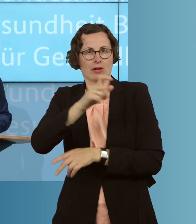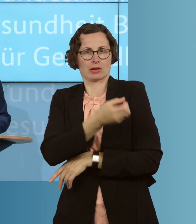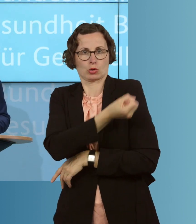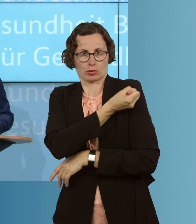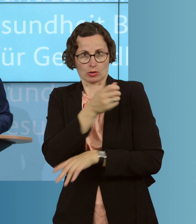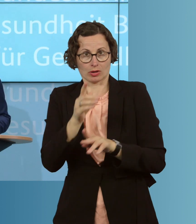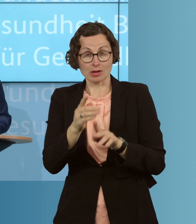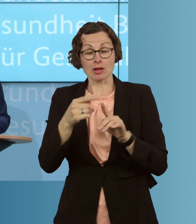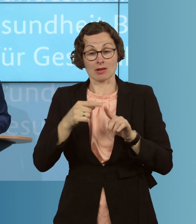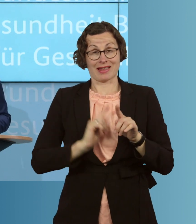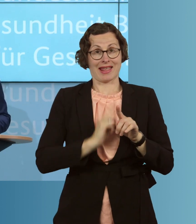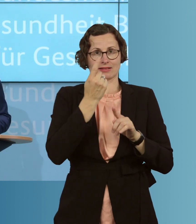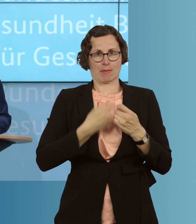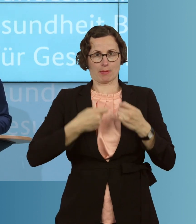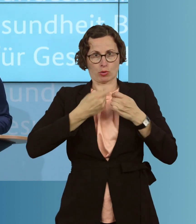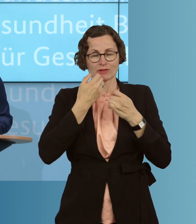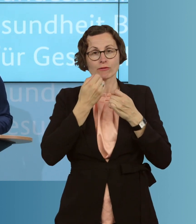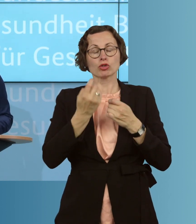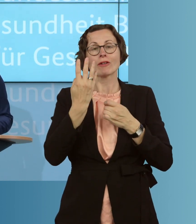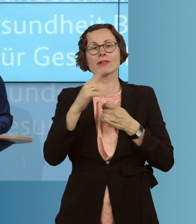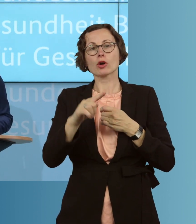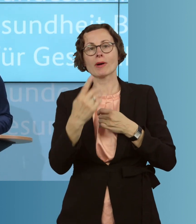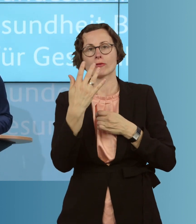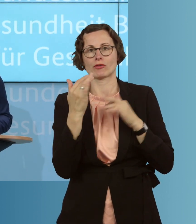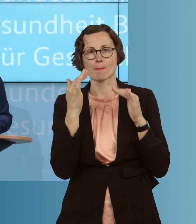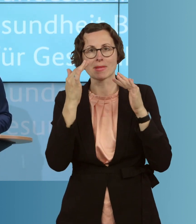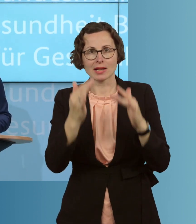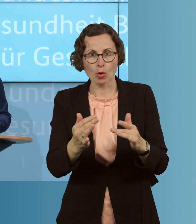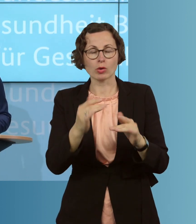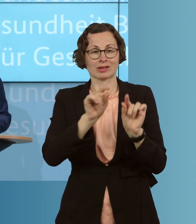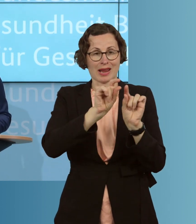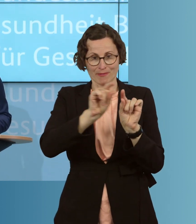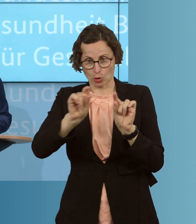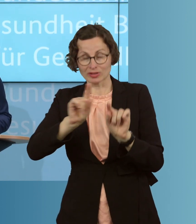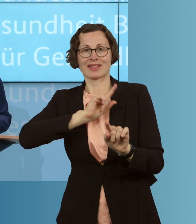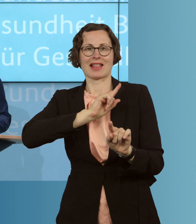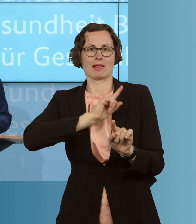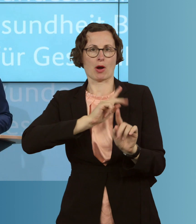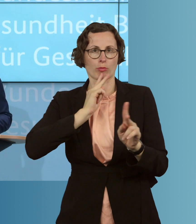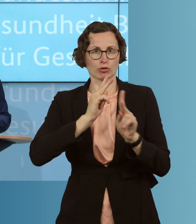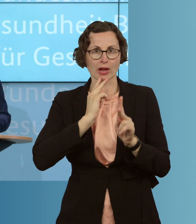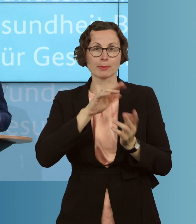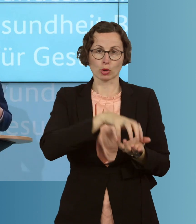als Bund, 4,5 Millionen Grippeimpfdosen auch bestellen, als Reserve für den Fall,